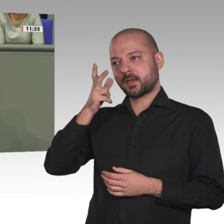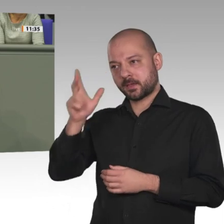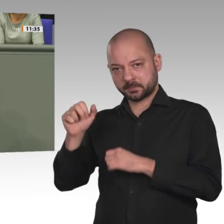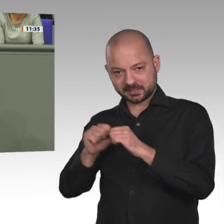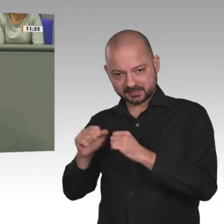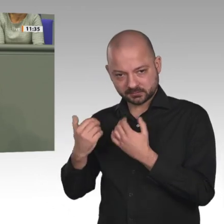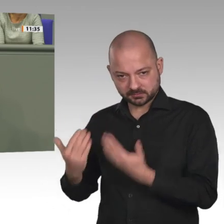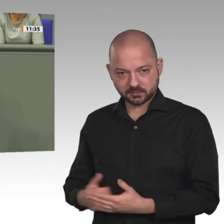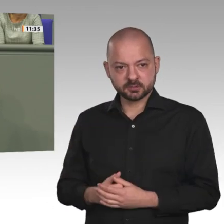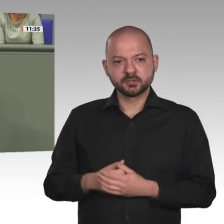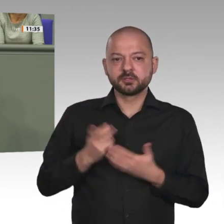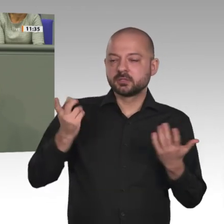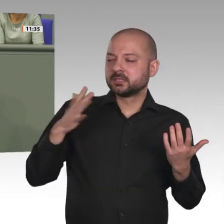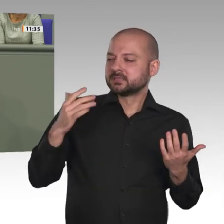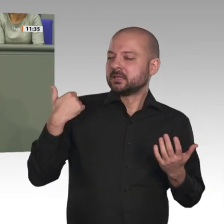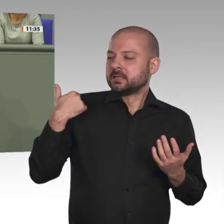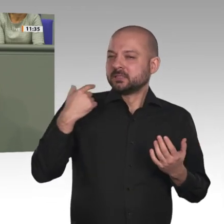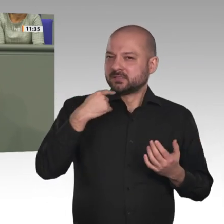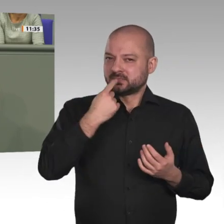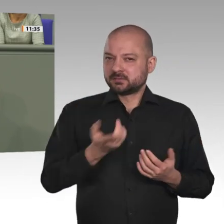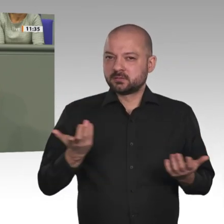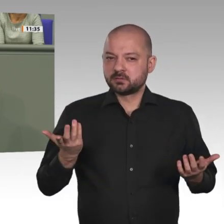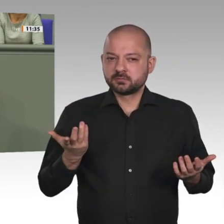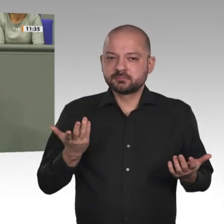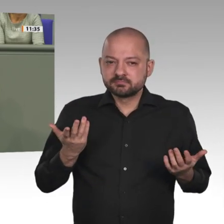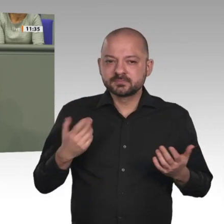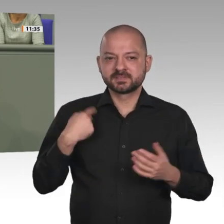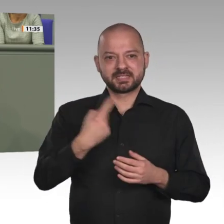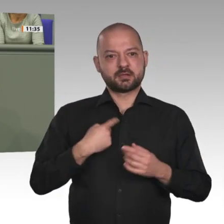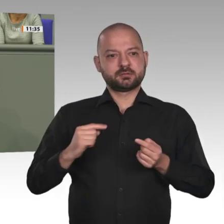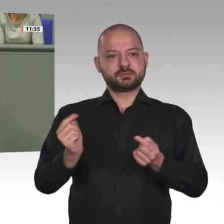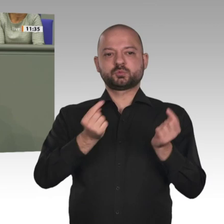des Bundeswehreinsatzes im Rahmen der Mission der Vereinten Nationen UNAMID in Darfur.